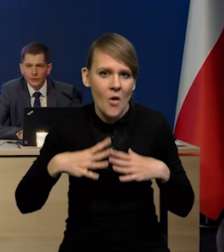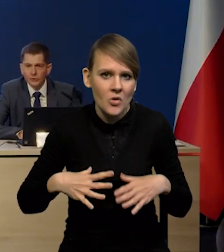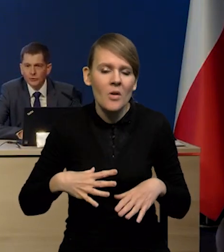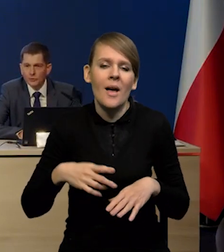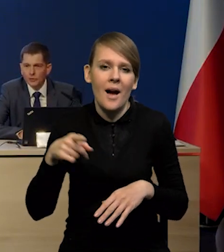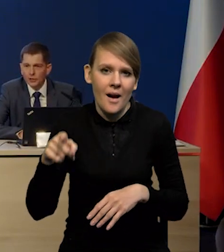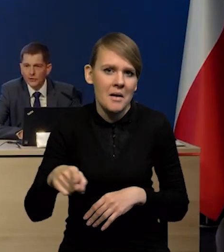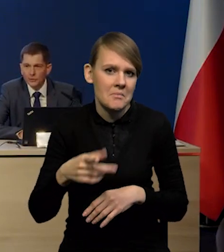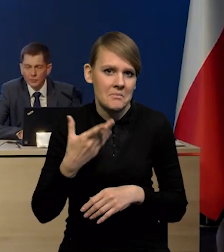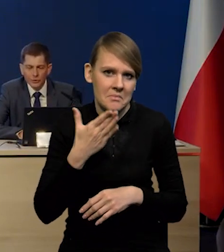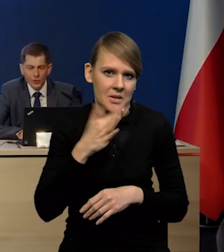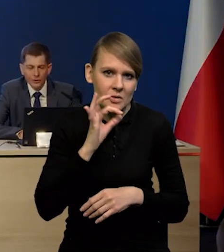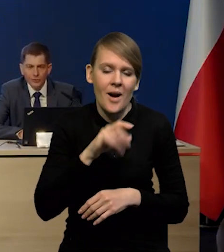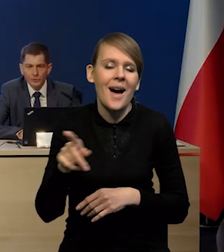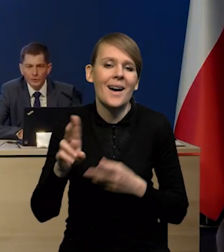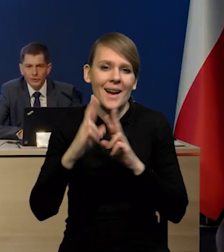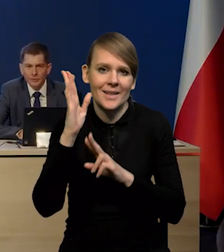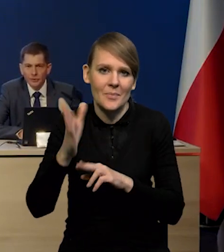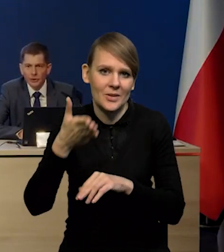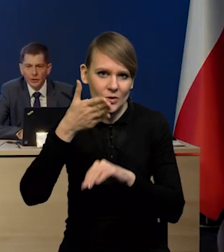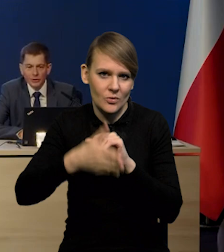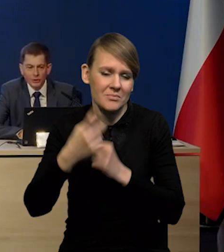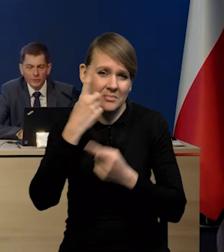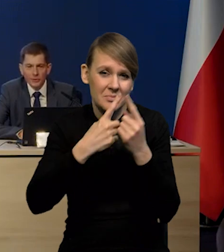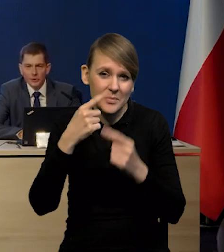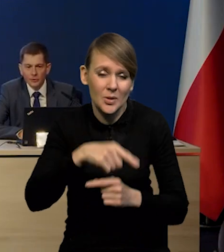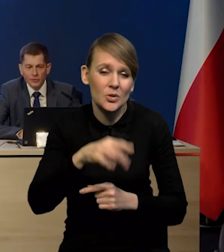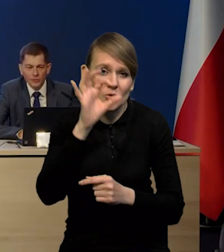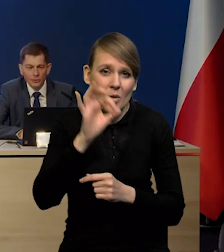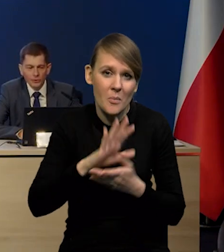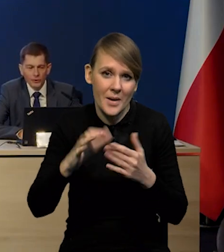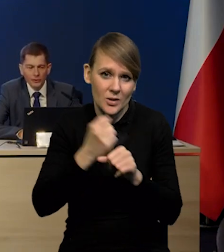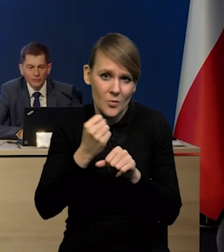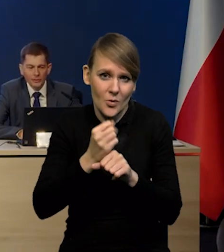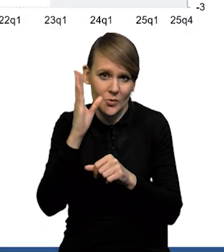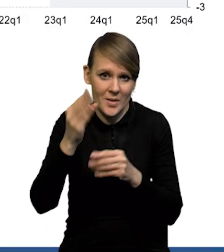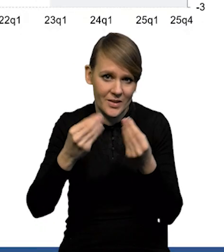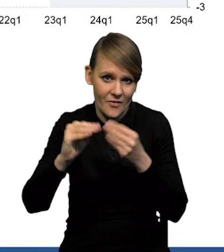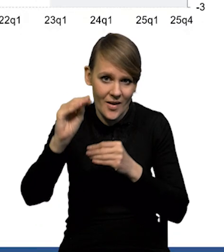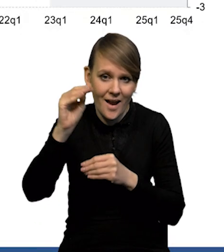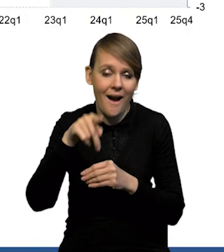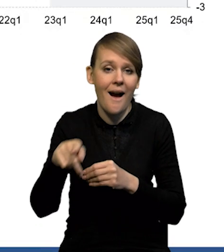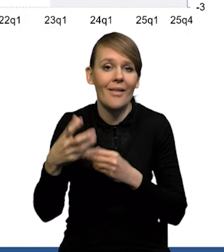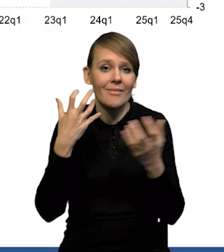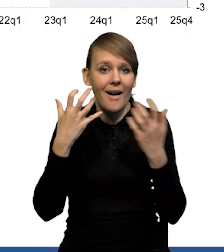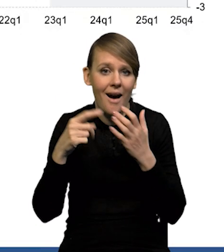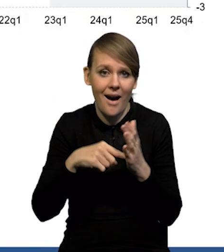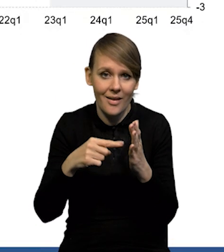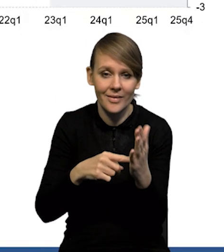On oczywiście będzie reagował z opóźnieniem się spodziewamy, że stopa bezrobocia będzie rosła. Natomiast te dane, które mamy, wskazują, po pierwsze,